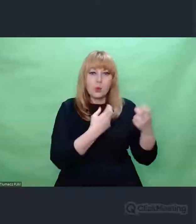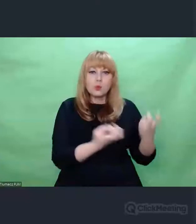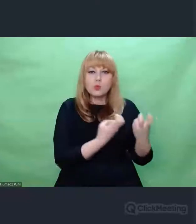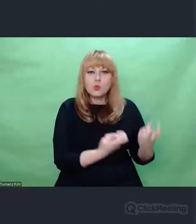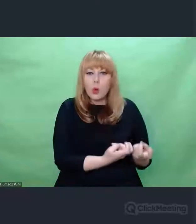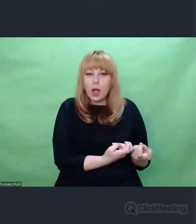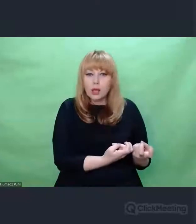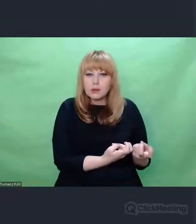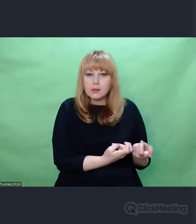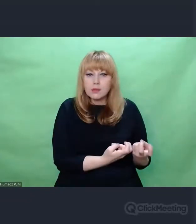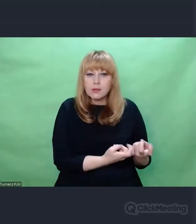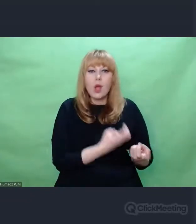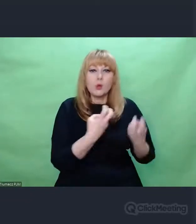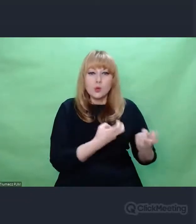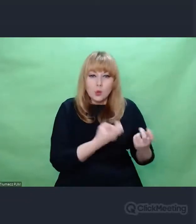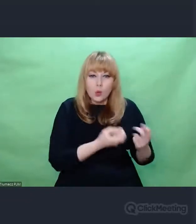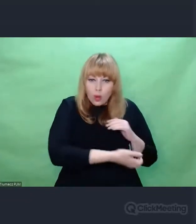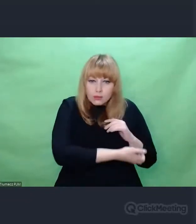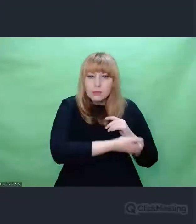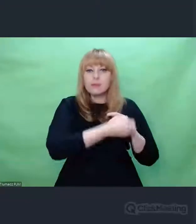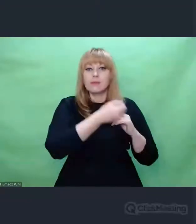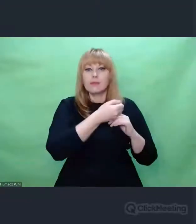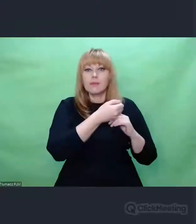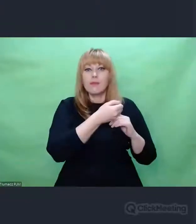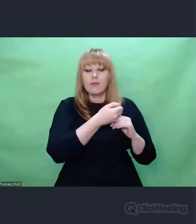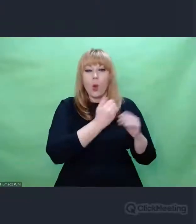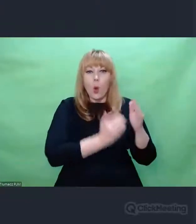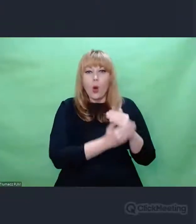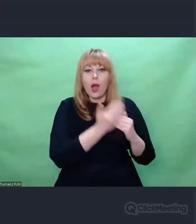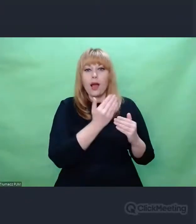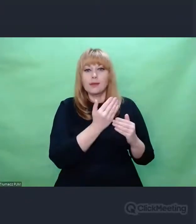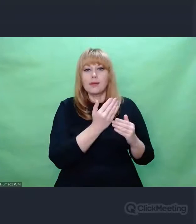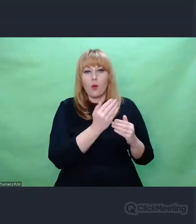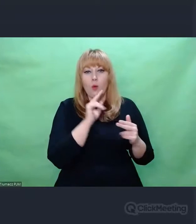Więc mogę mówić o swoich doświadczeniach.